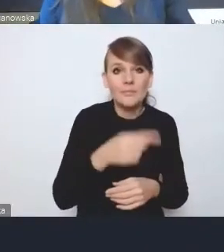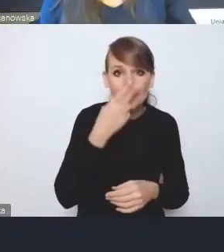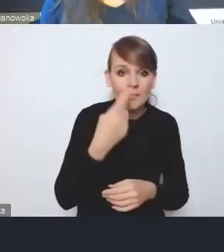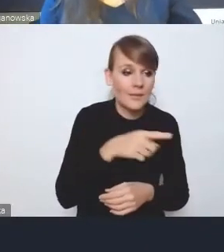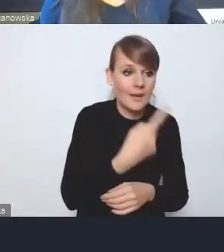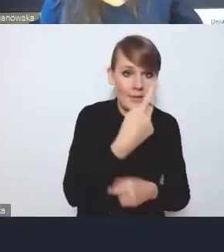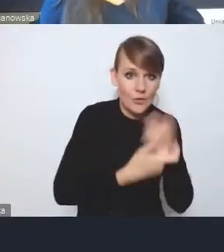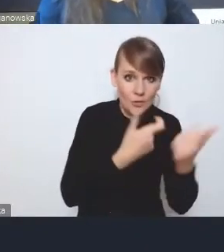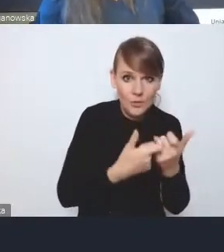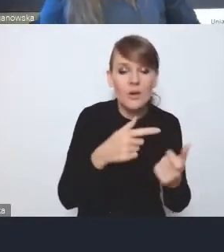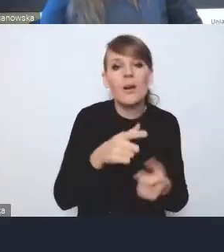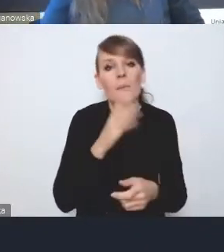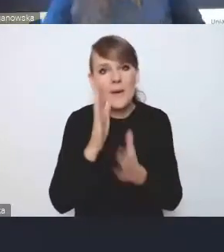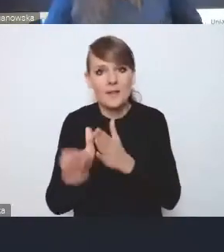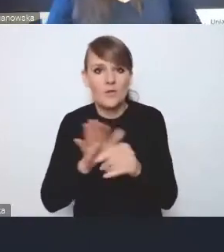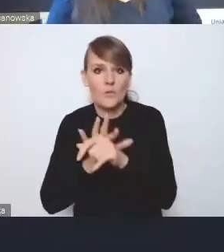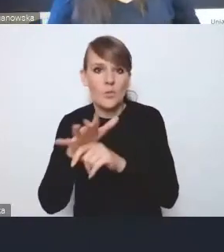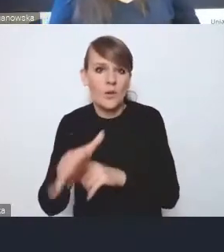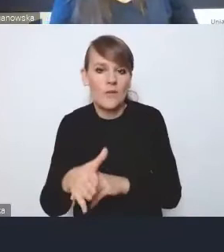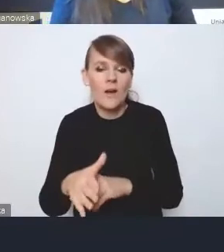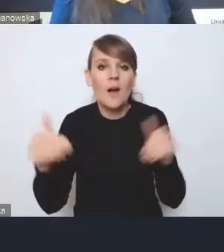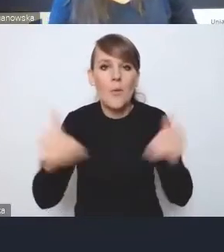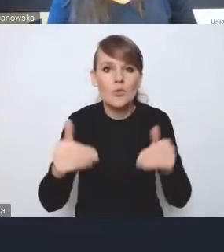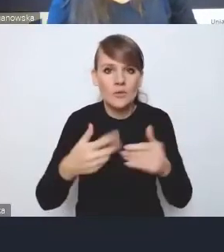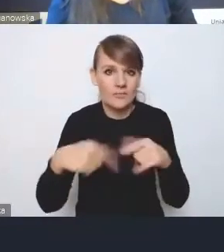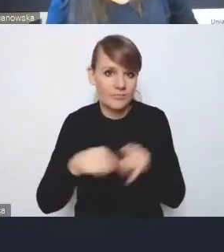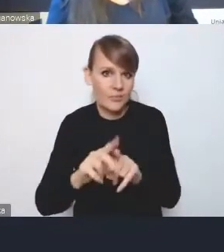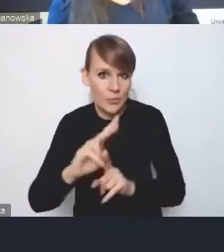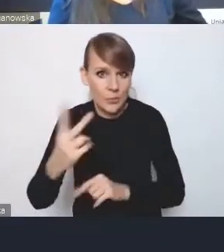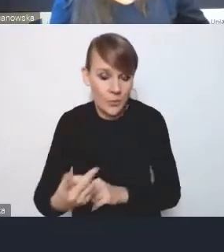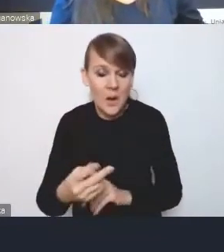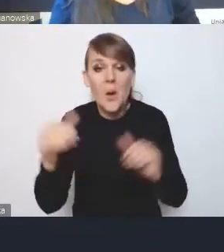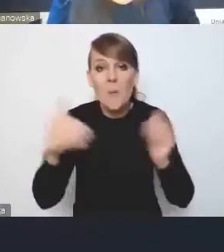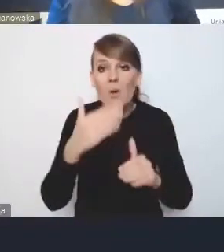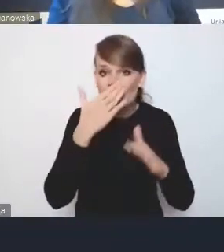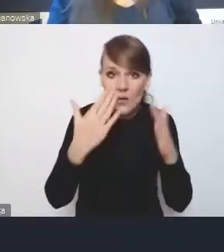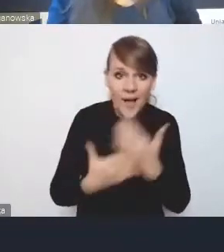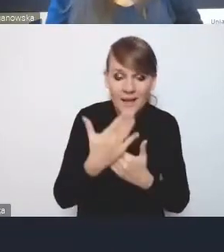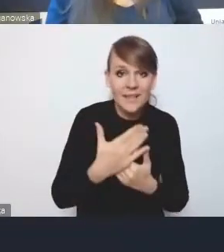ma bezpośredni wpływ na możliwość realizacji drugich. I może się okazać, że robiąc jedną rzecz,